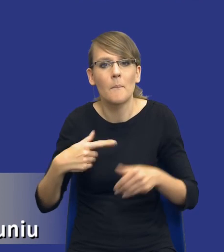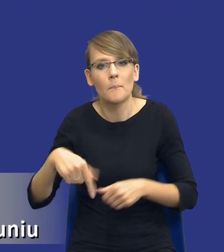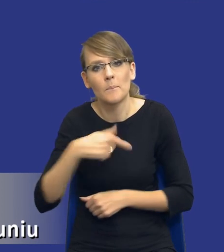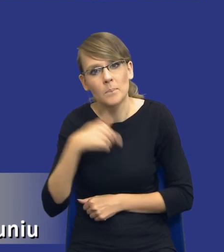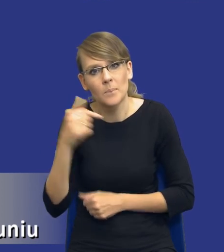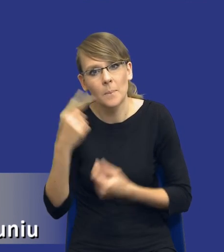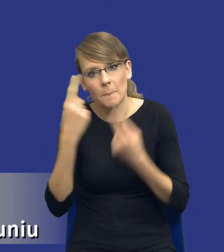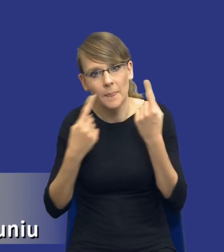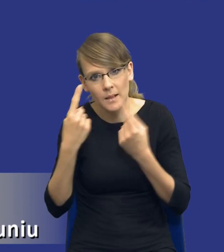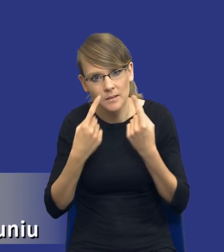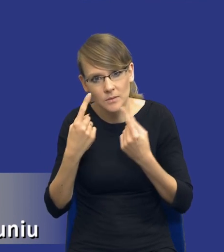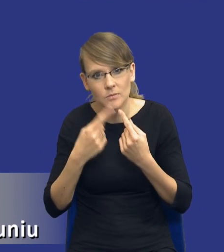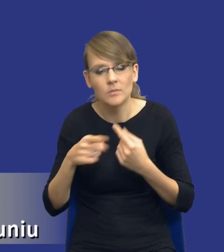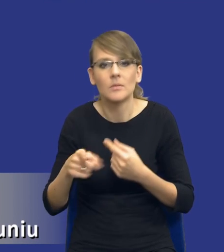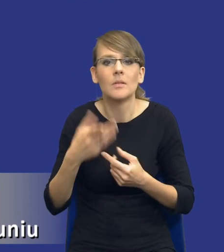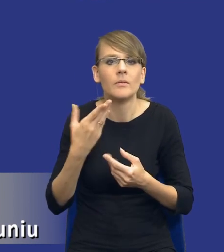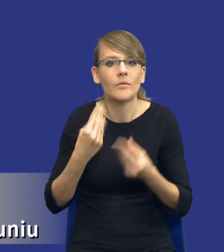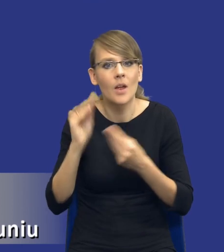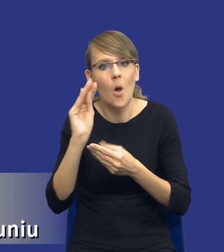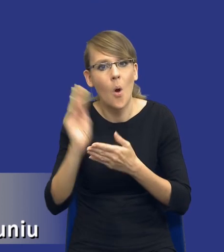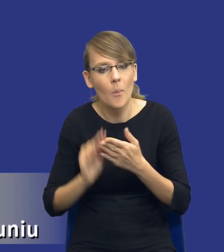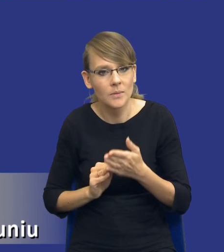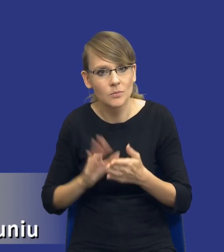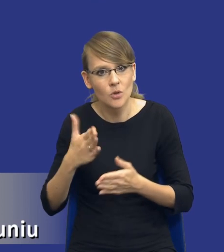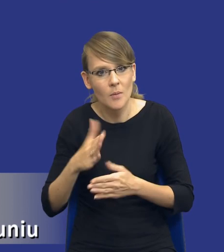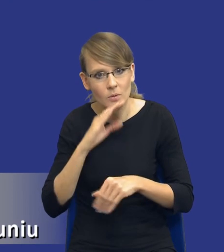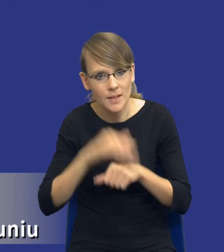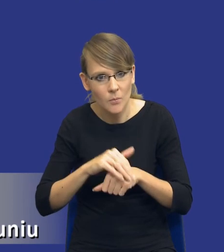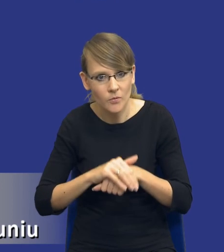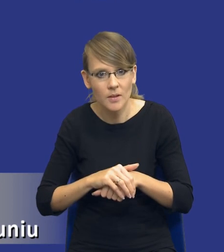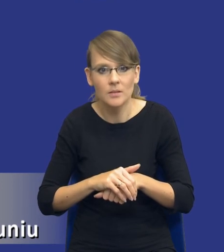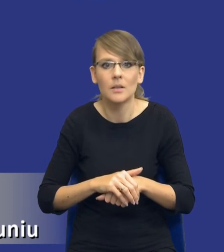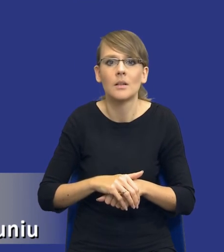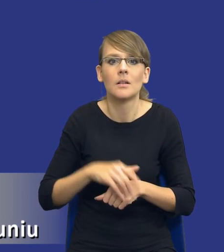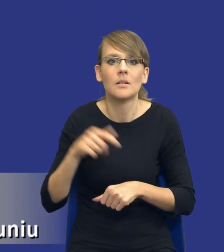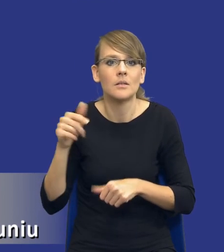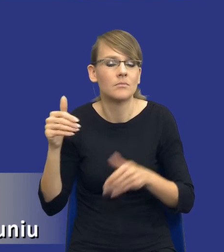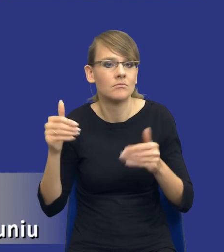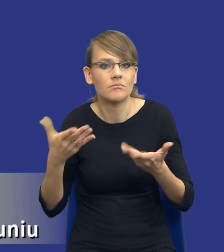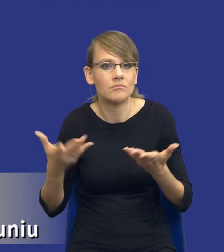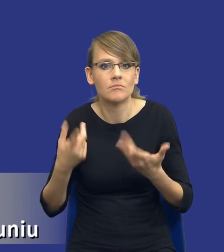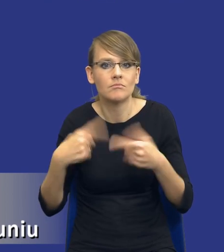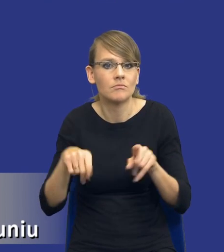bardziej funkcjonalnym opisem przedmiotu zamówienia, dopuszczania, dopuszczeniem ofert, wariantów w postępowaniu.